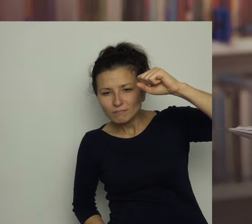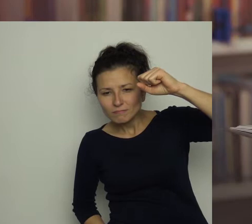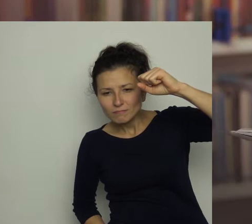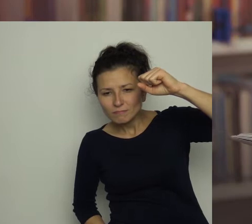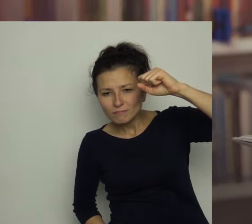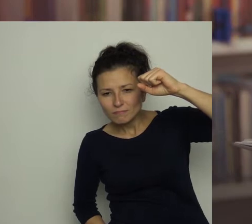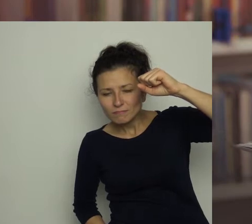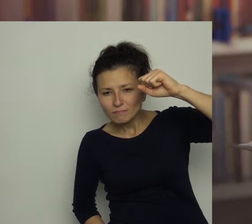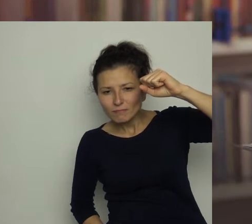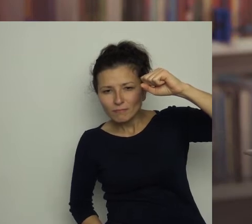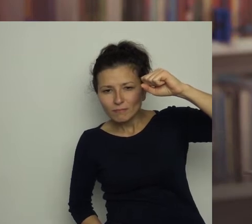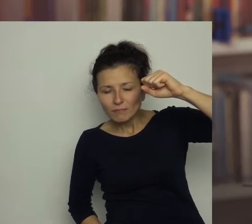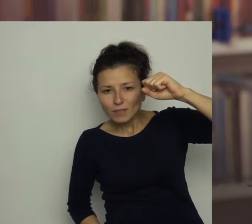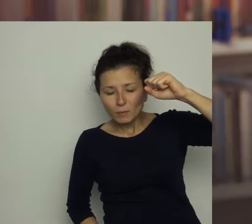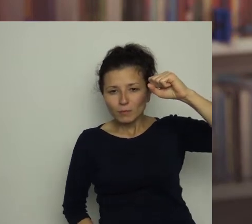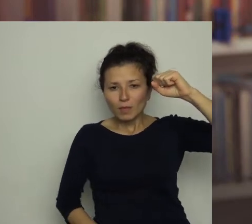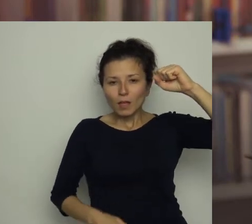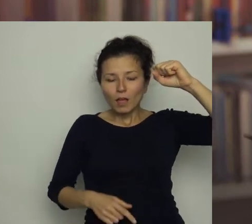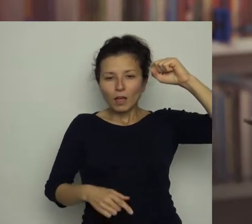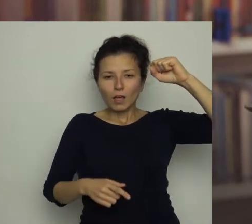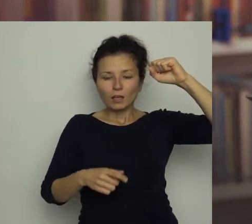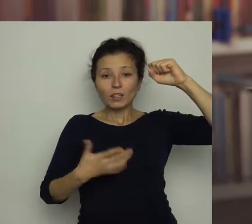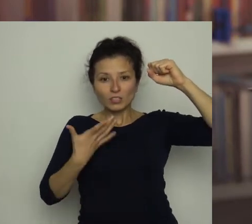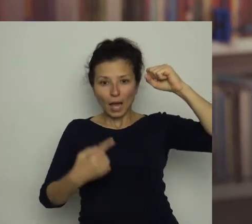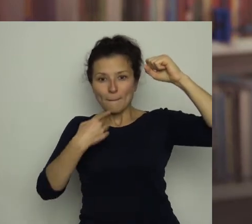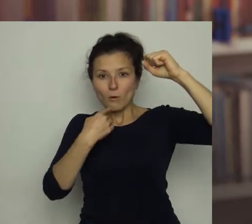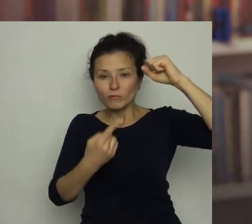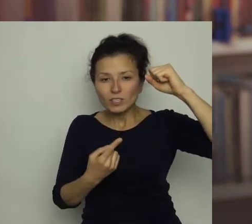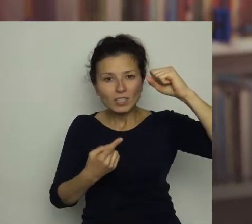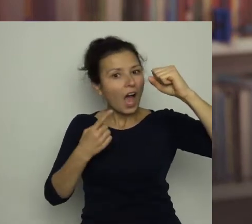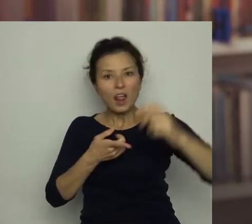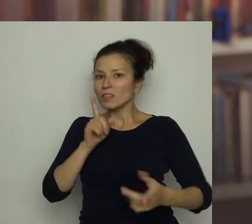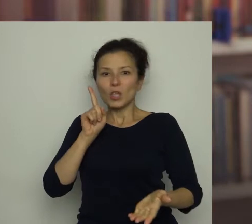Otworzyłam usta, ale nie zdążyłam wydobyć z siebie głosu,